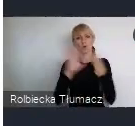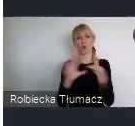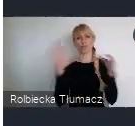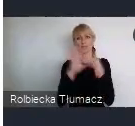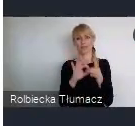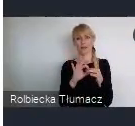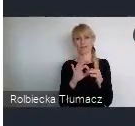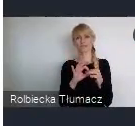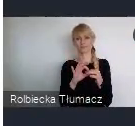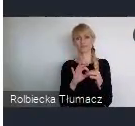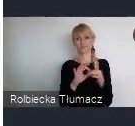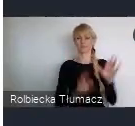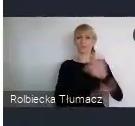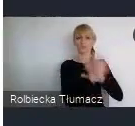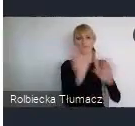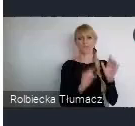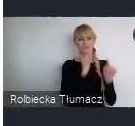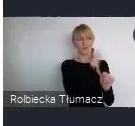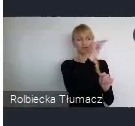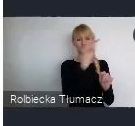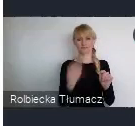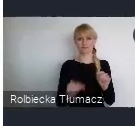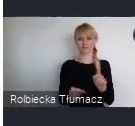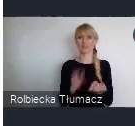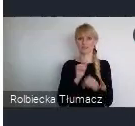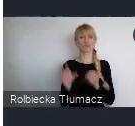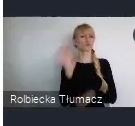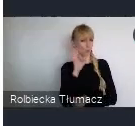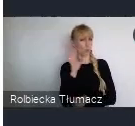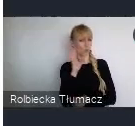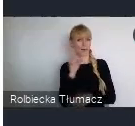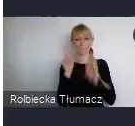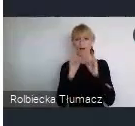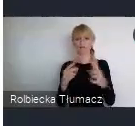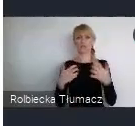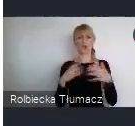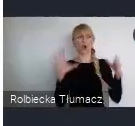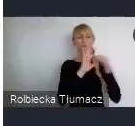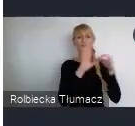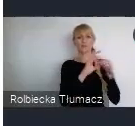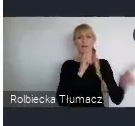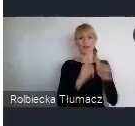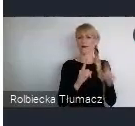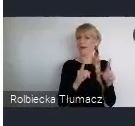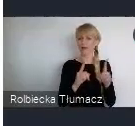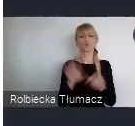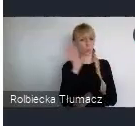Oczywiście posłuchaniem, takim biernym udziałem. Ale przede wszystkim chyba to jest ta okazja do nawiązania współpracy